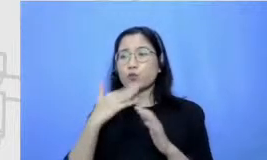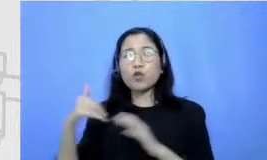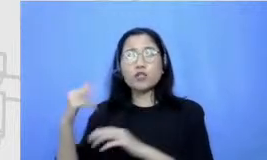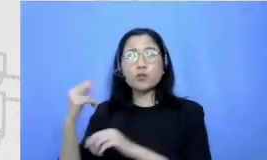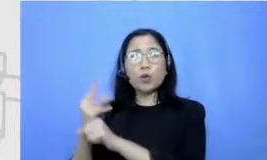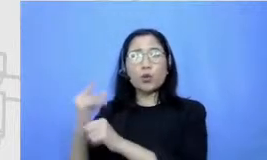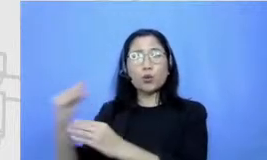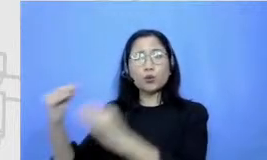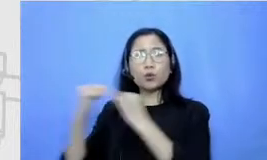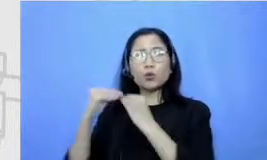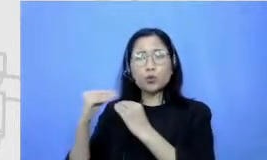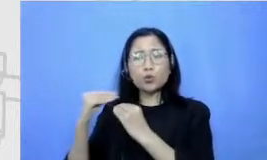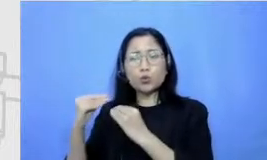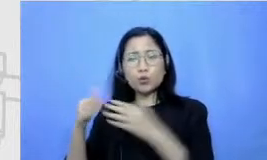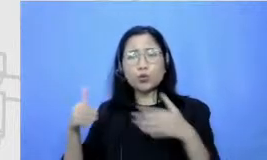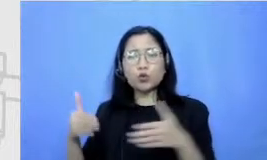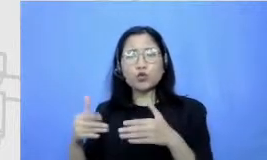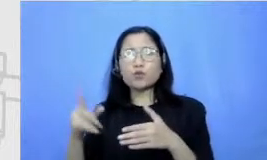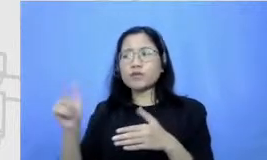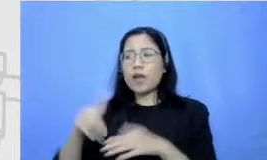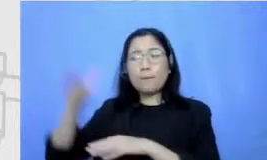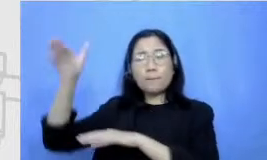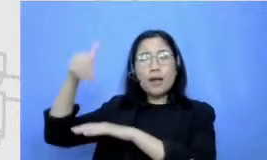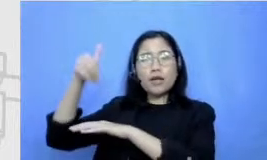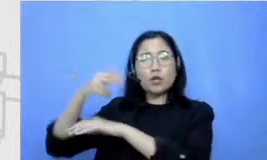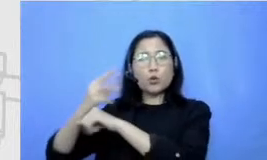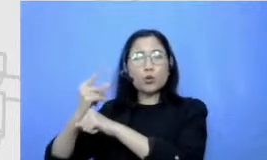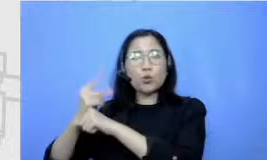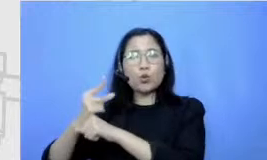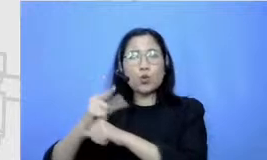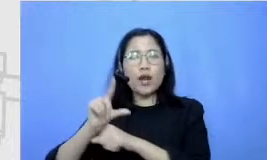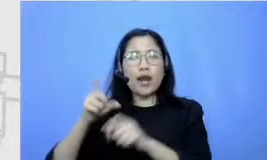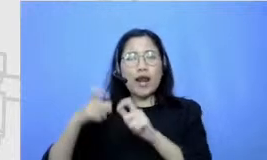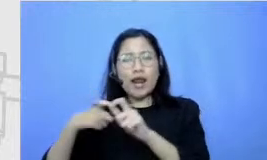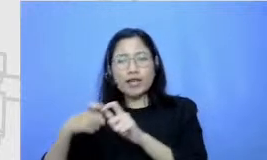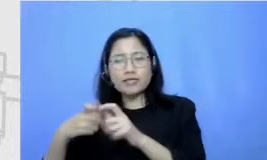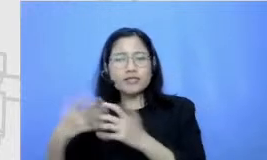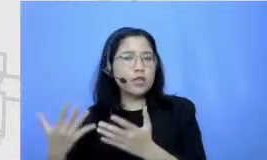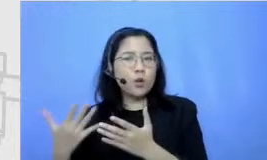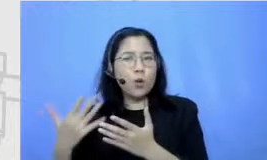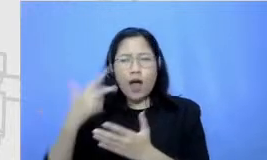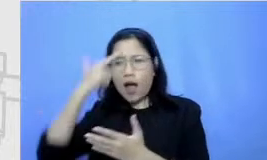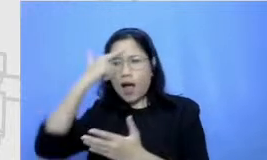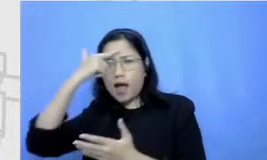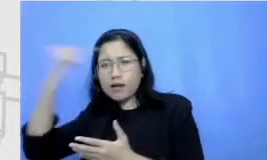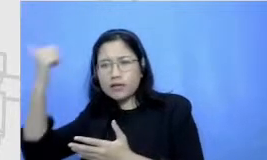memanggil guru les atau spesialis bener-bener untuk mengembangkan Sisi yang menurut kita